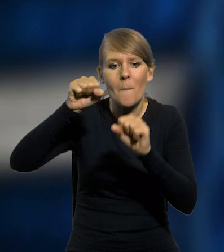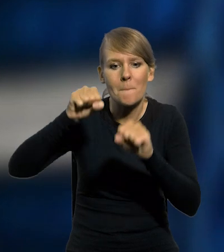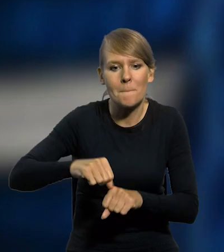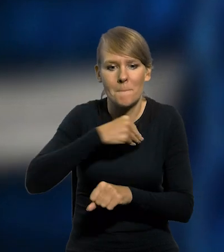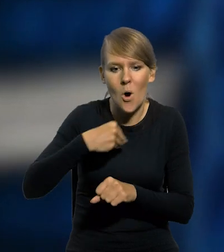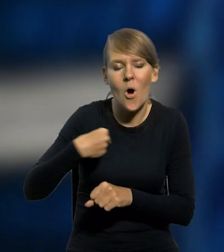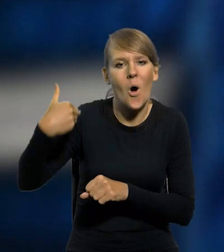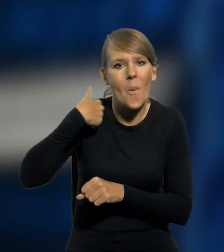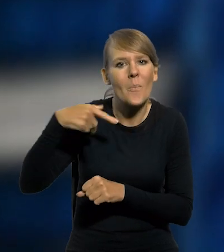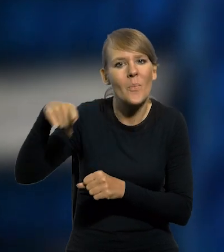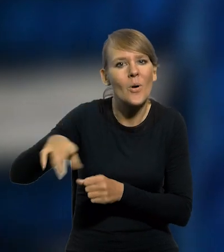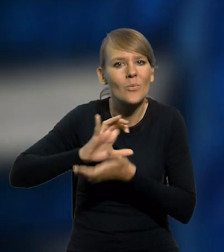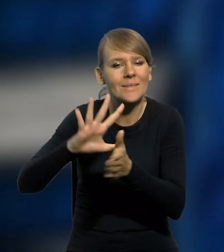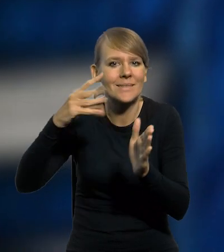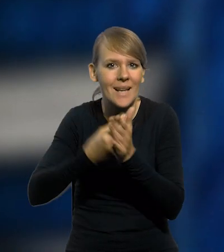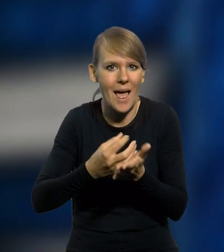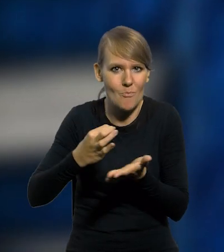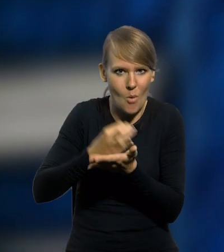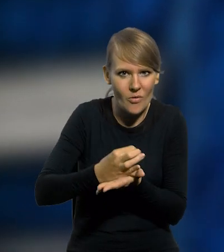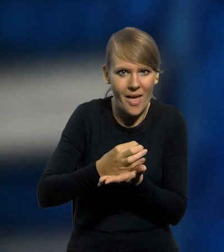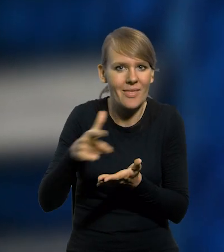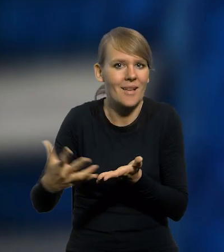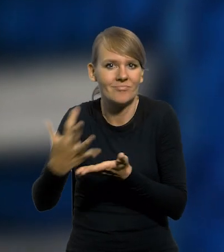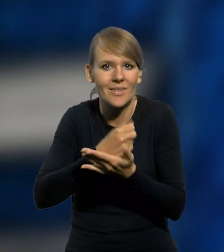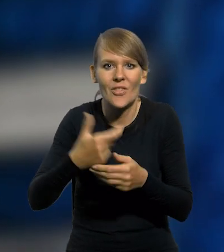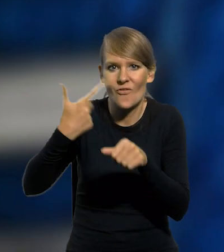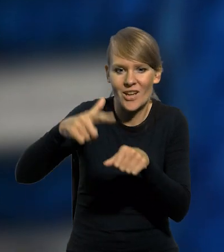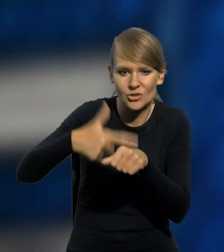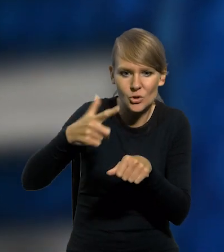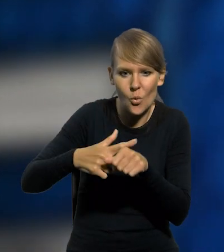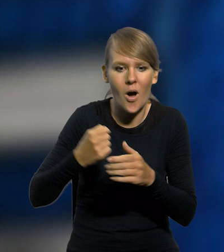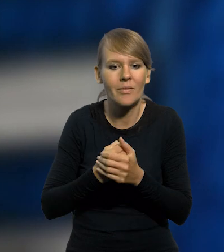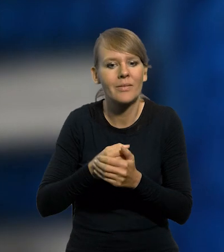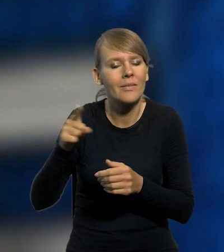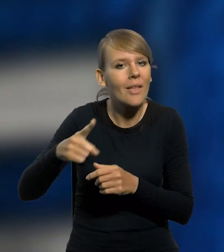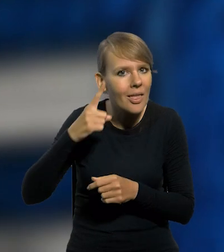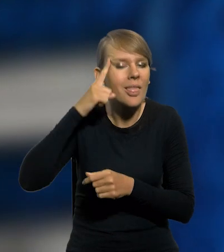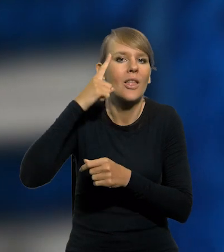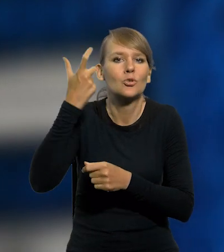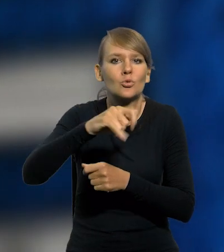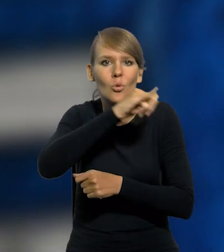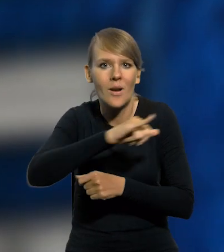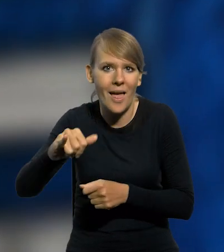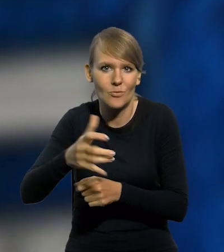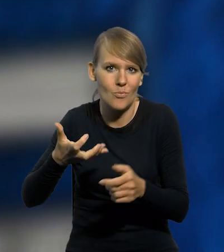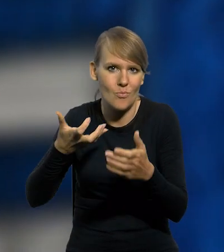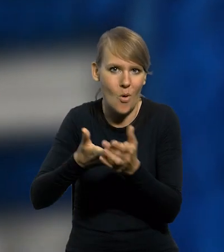wyemitował m.in. srebrną monetę kolekcjonerską o nominale 20 złotych, upamiętniającą stulecie portu Gdynia,